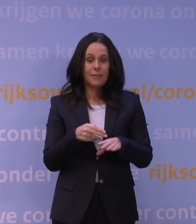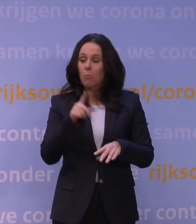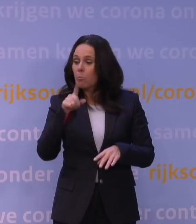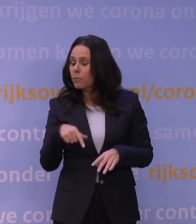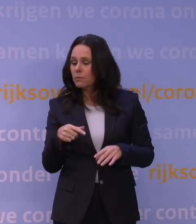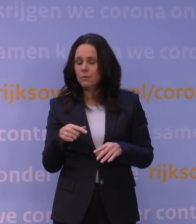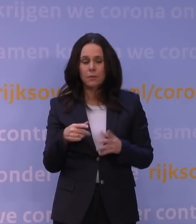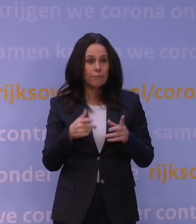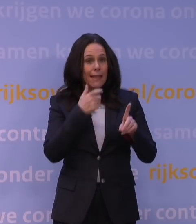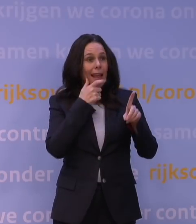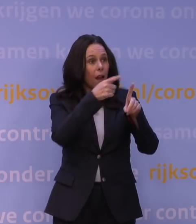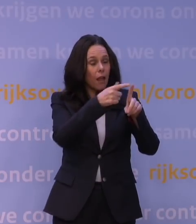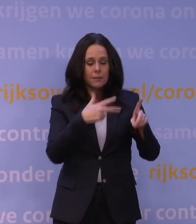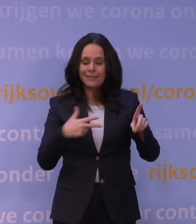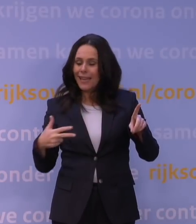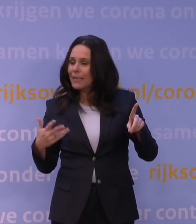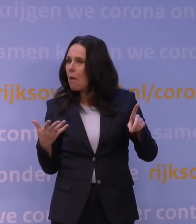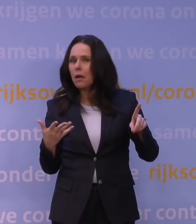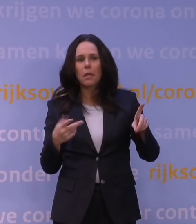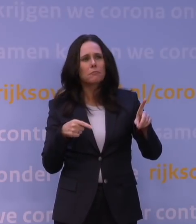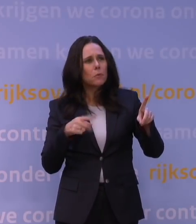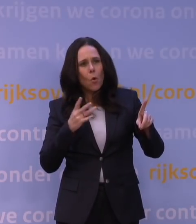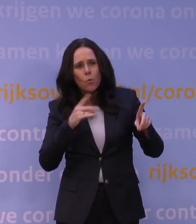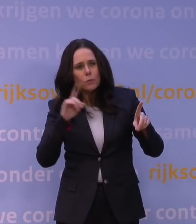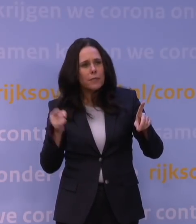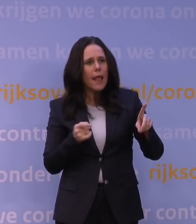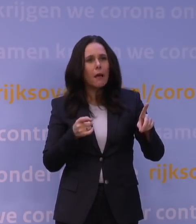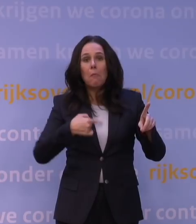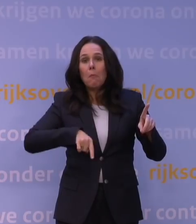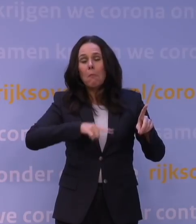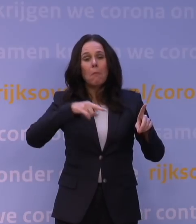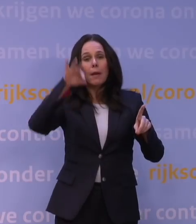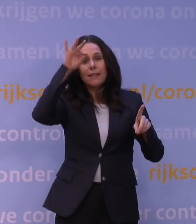hoe snel gaat het in Denemarken, wat kunnen we daarvan leren? Er zijn wat eerste rapporten van,